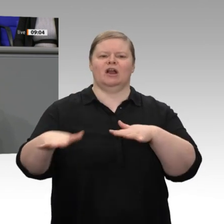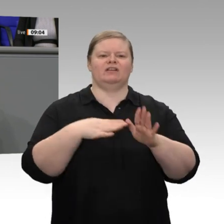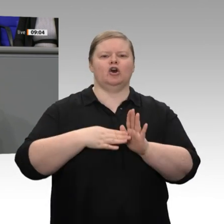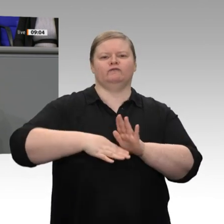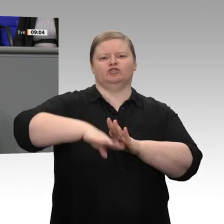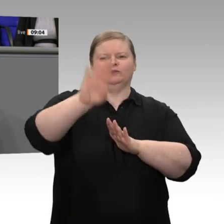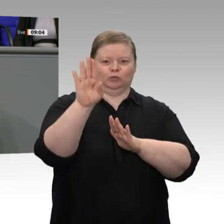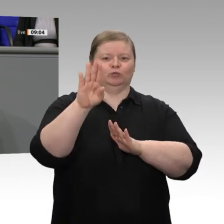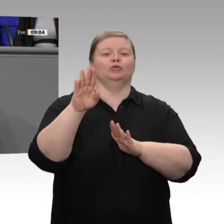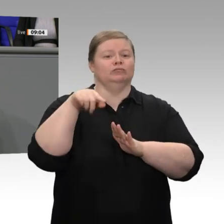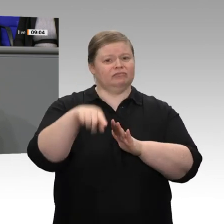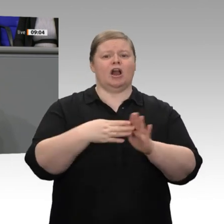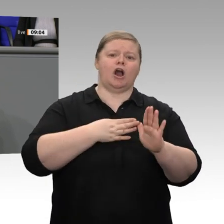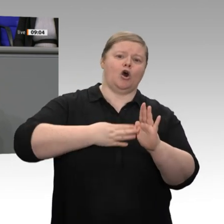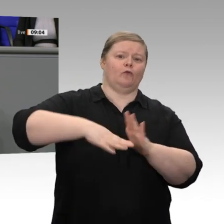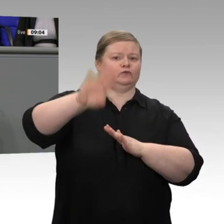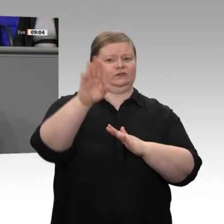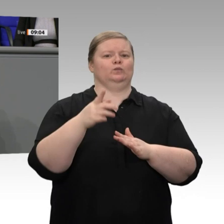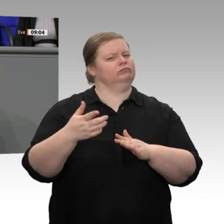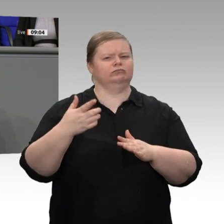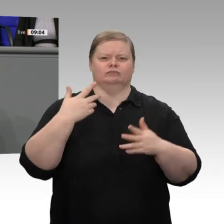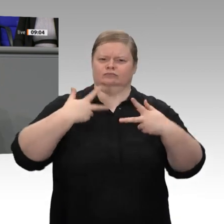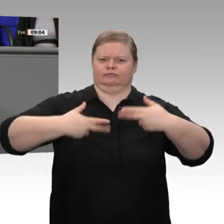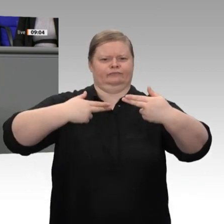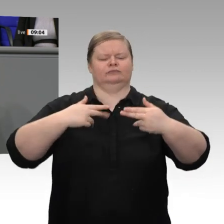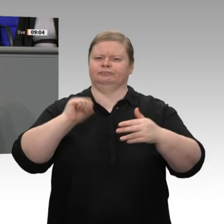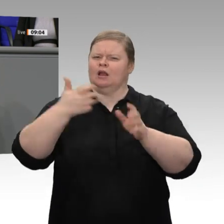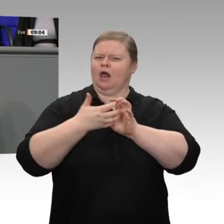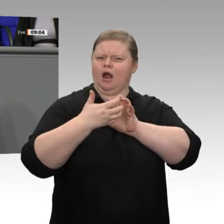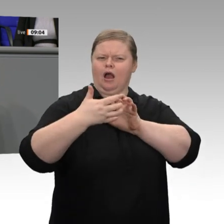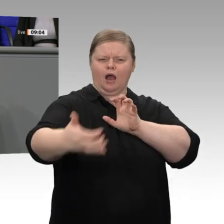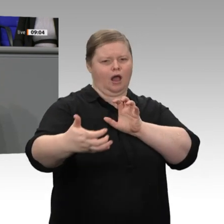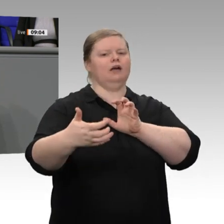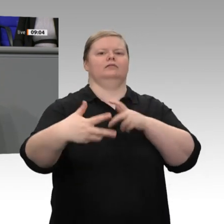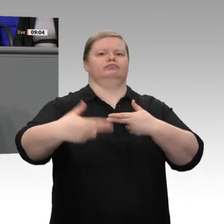mehr als einem halben Jahrhundert. In dieser Zeit sind der Wohlstand und die wirtschaftliche